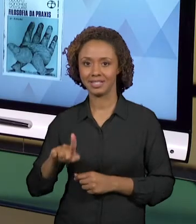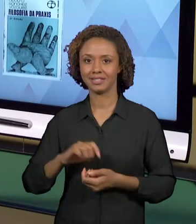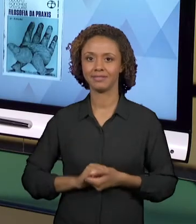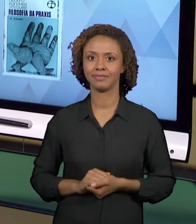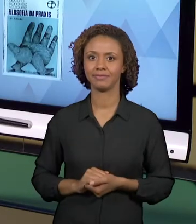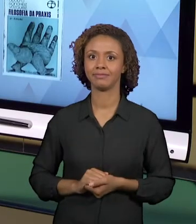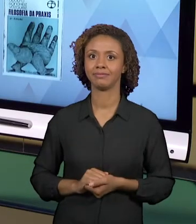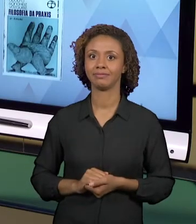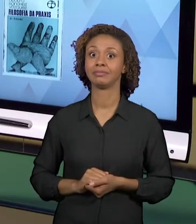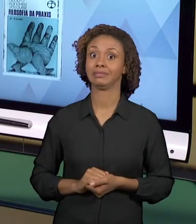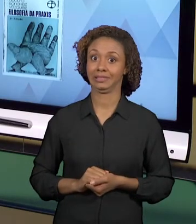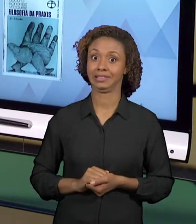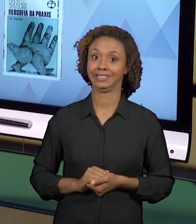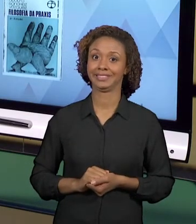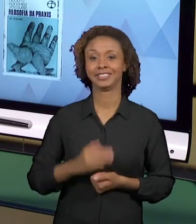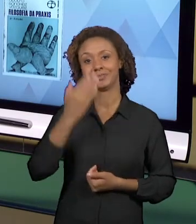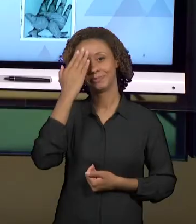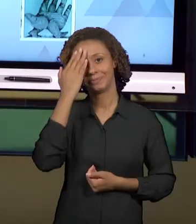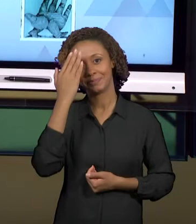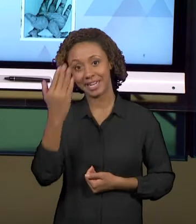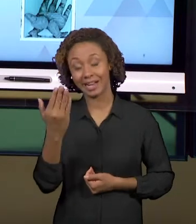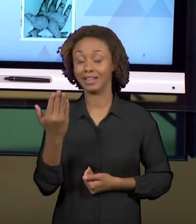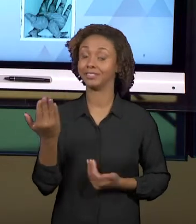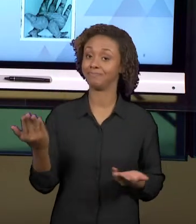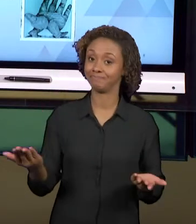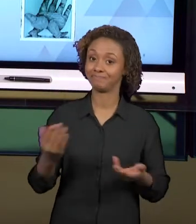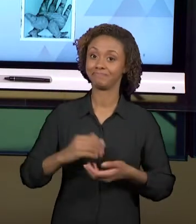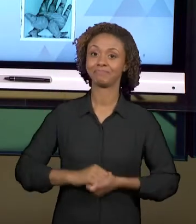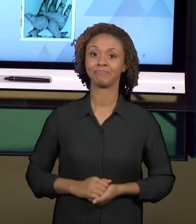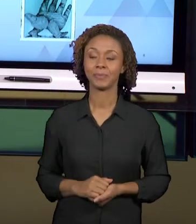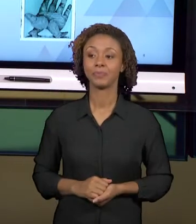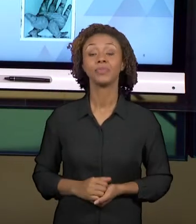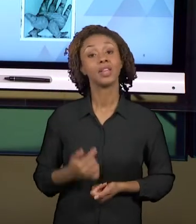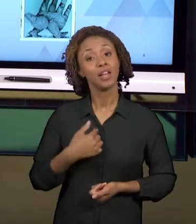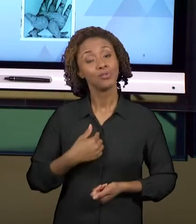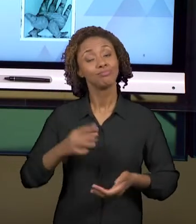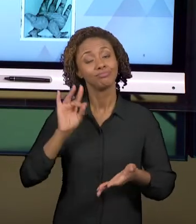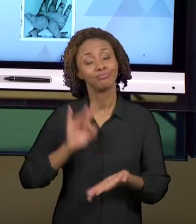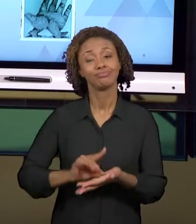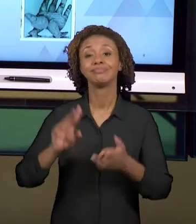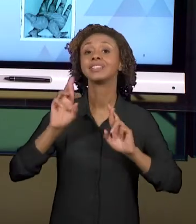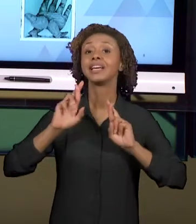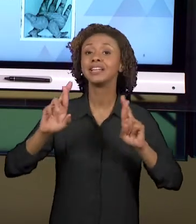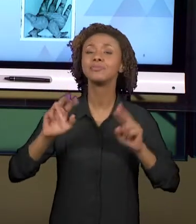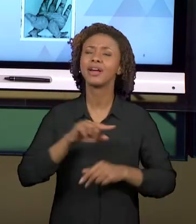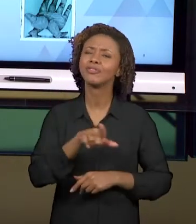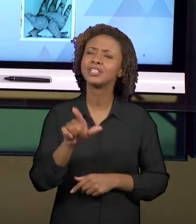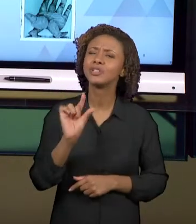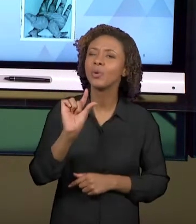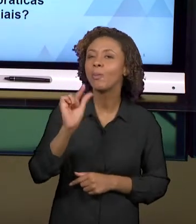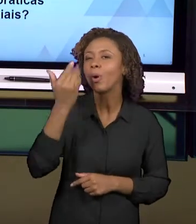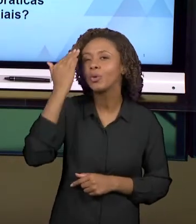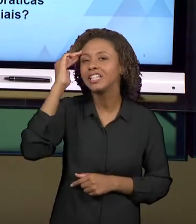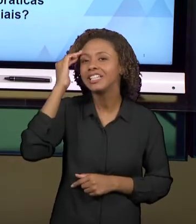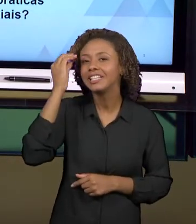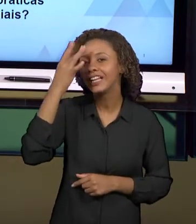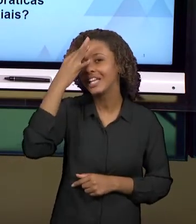MUITO OBRIGADA. EU ESPERO, MEUS AMIGOS, QUE VOCÊS TENHAM COMPREENDIDO UM POUQUINHO MAIS SOBRE ESSA TEMÁTICA.